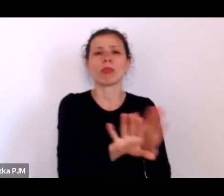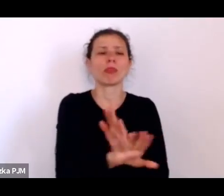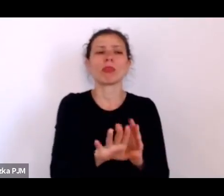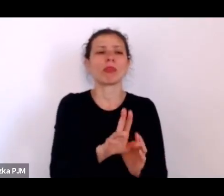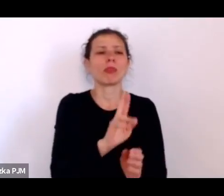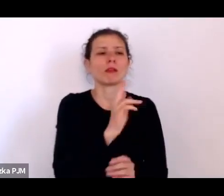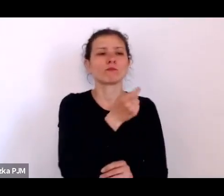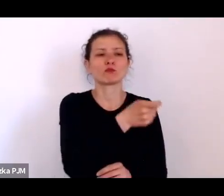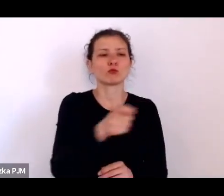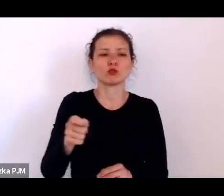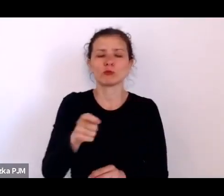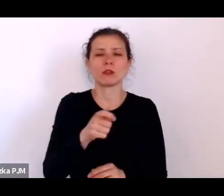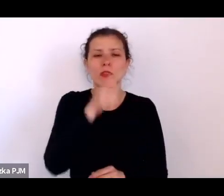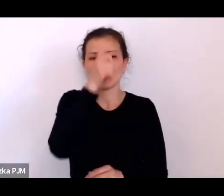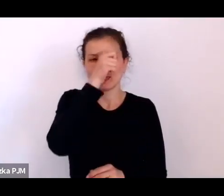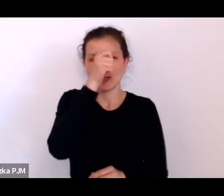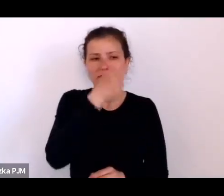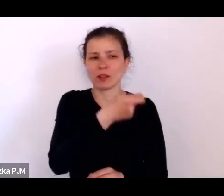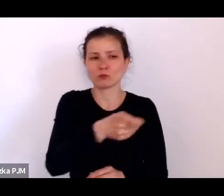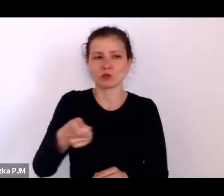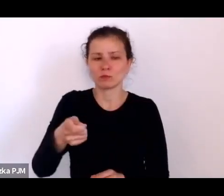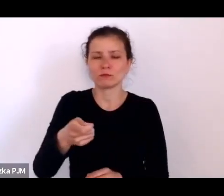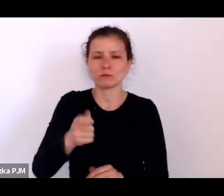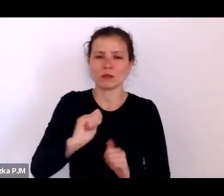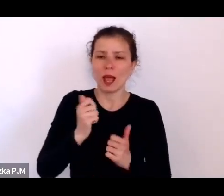żeby reszta trochę lepiej się czuła.